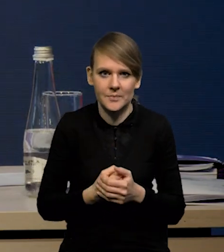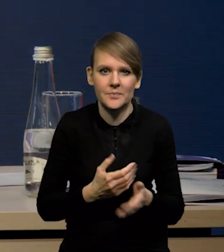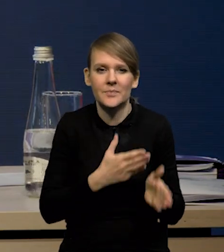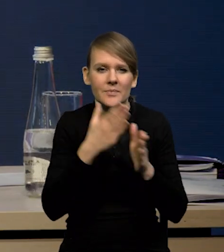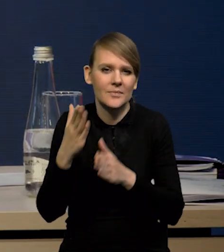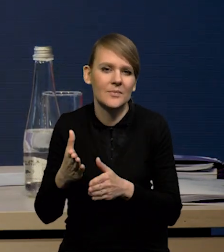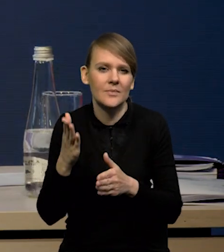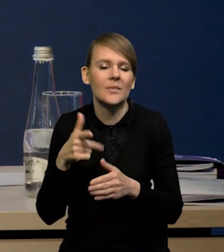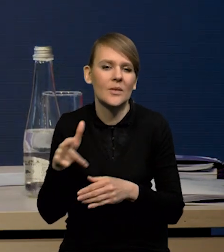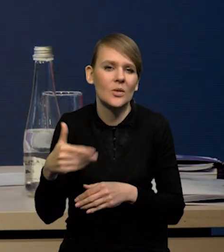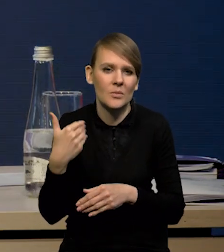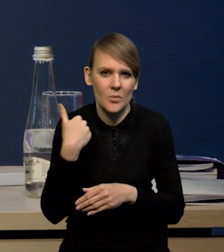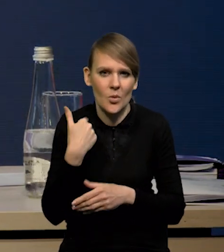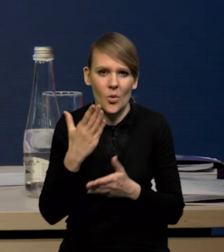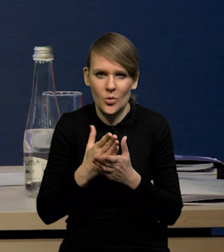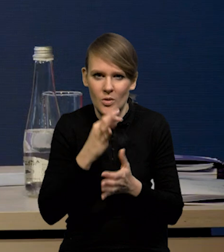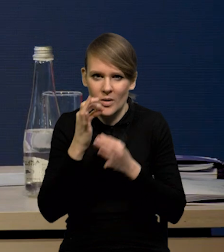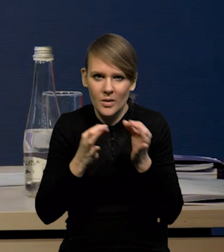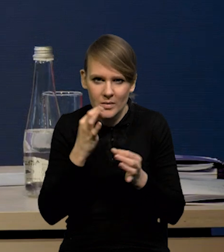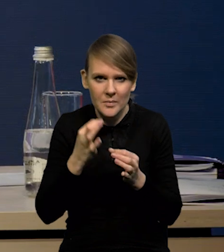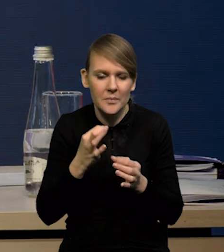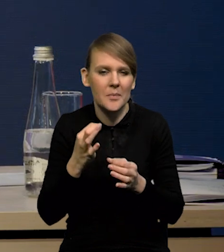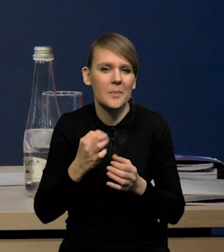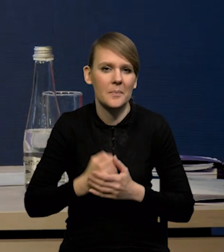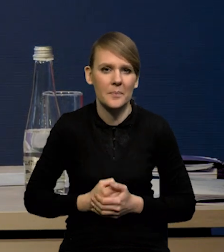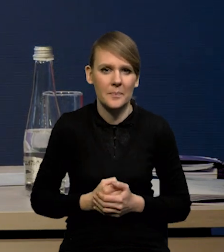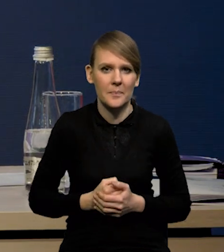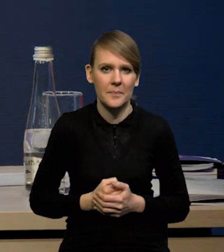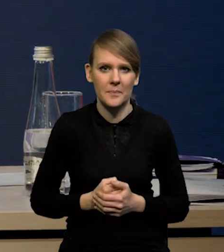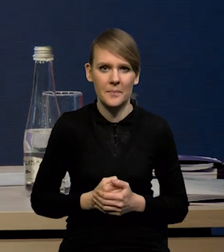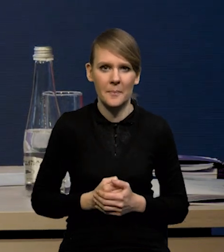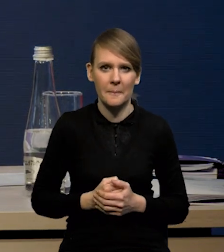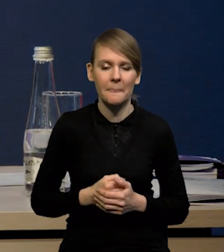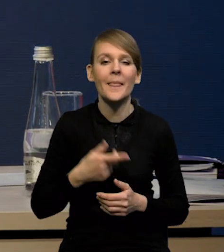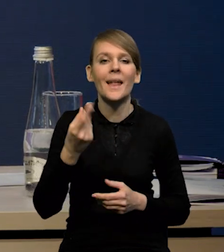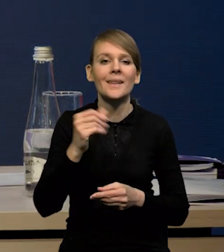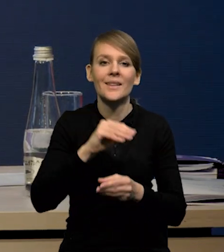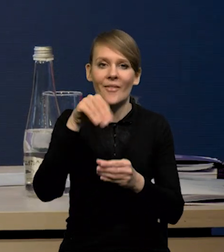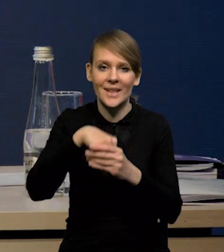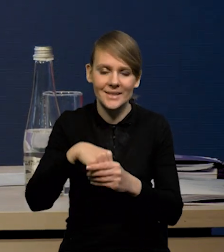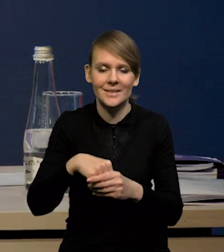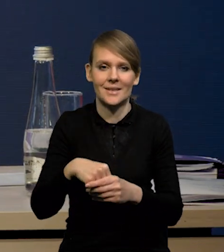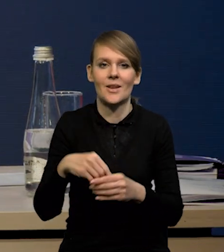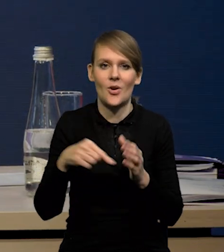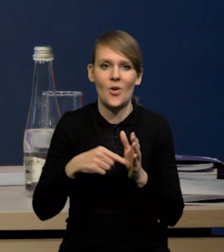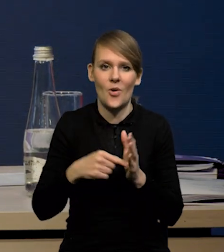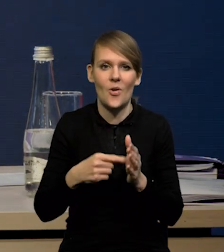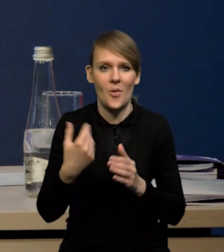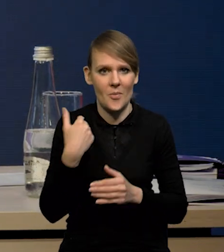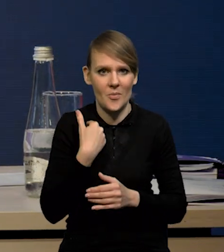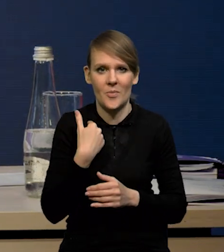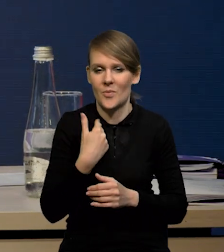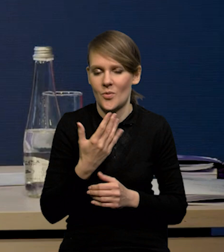także tu może nie będę dłużej się nad tym zatrzymywał. No i na inwestycje, które tak jak wspominałem, zaskoczyły w górę.